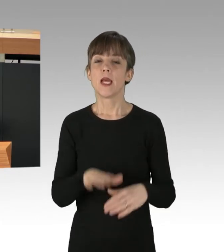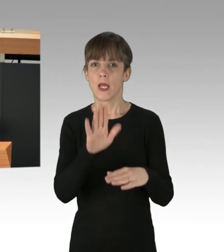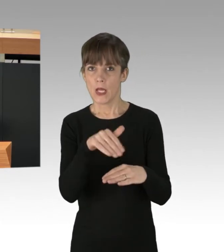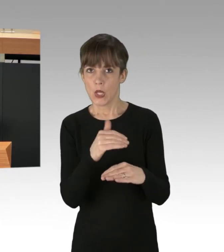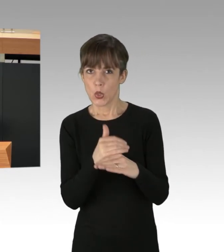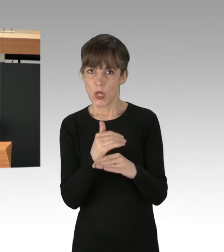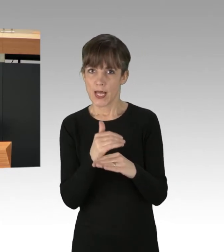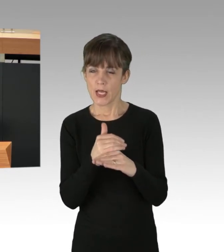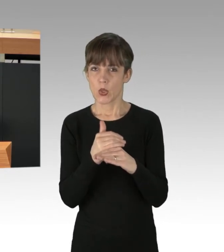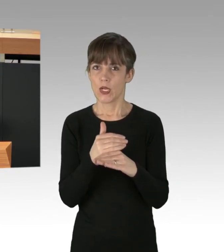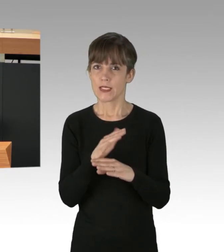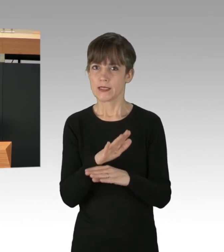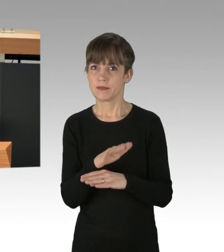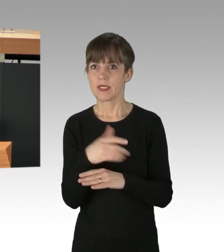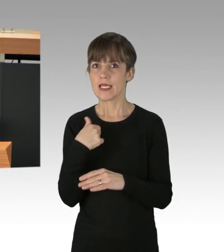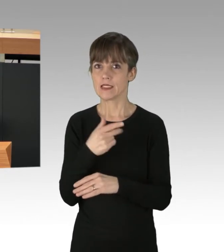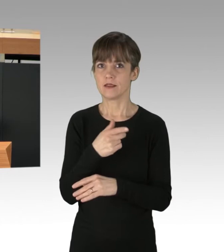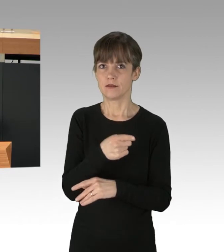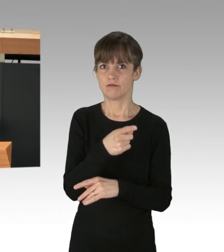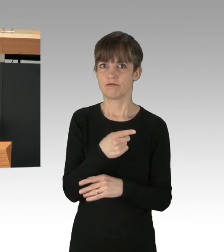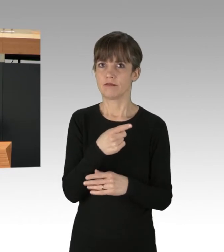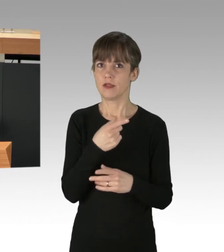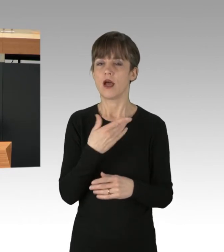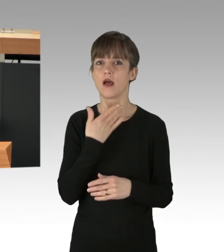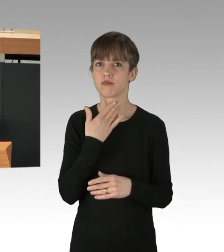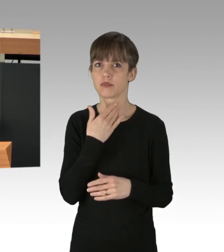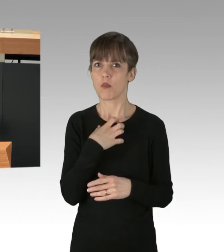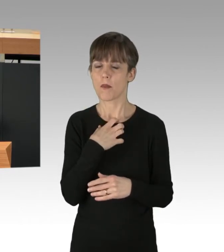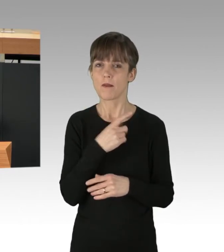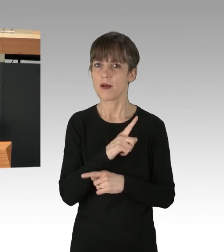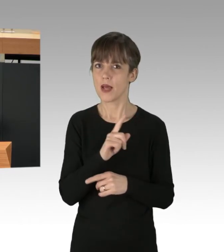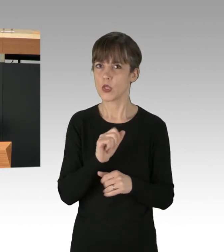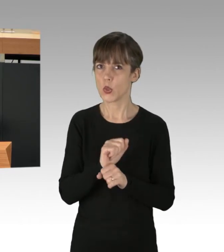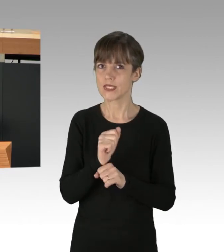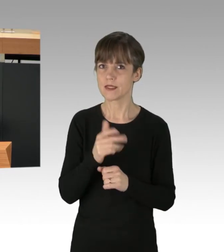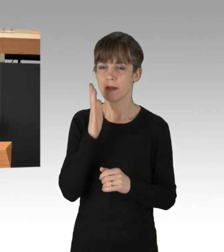dass der Redner gerade ein stimmliches Problem hat. Trotzdem ist es so, dass wir uns gegenseitig zuhören